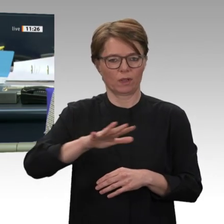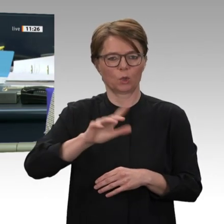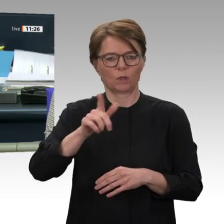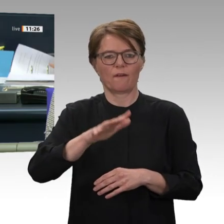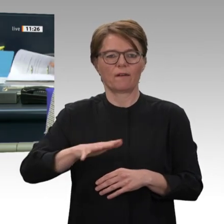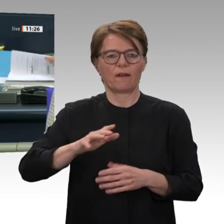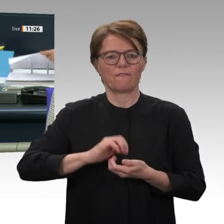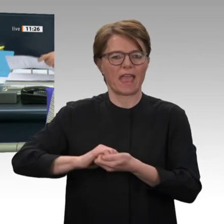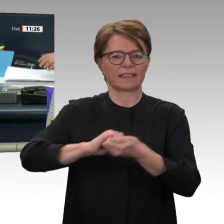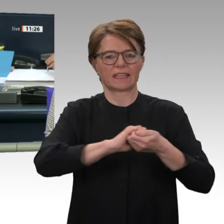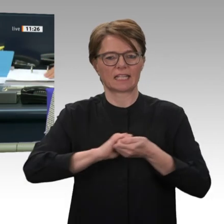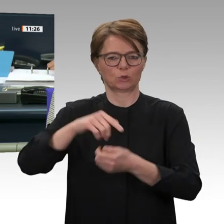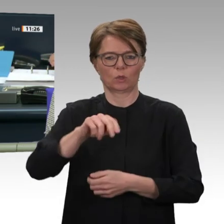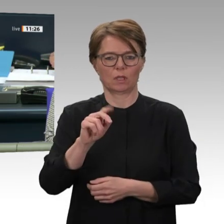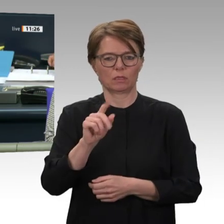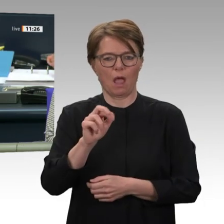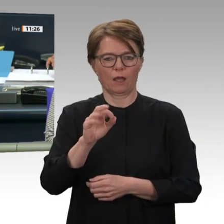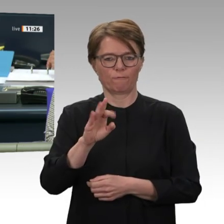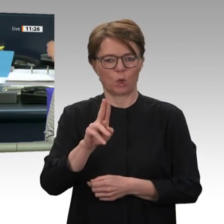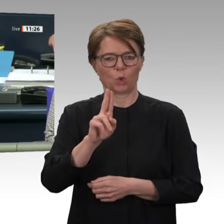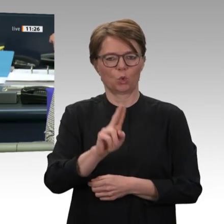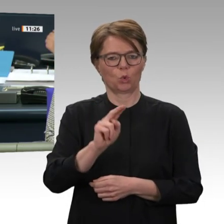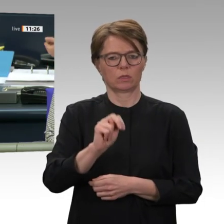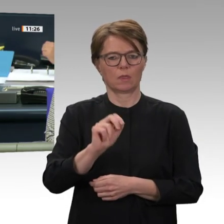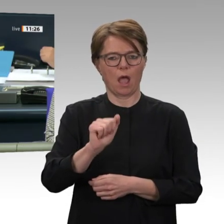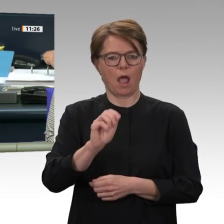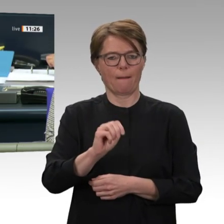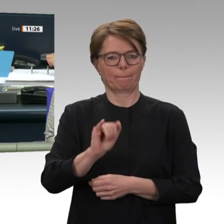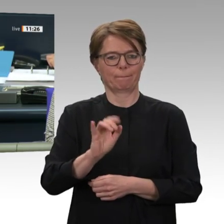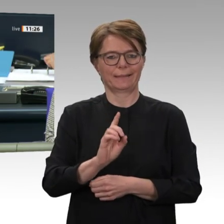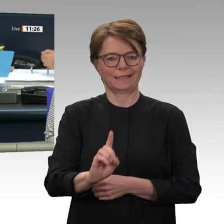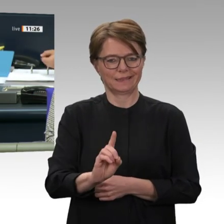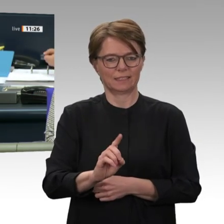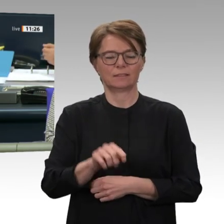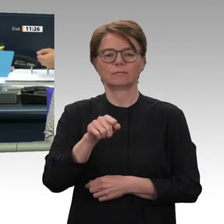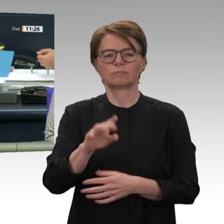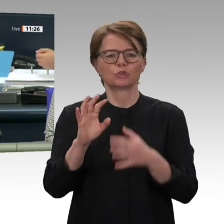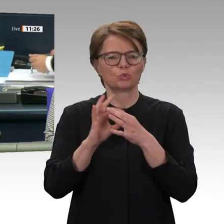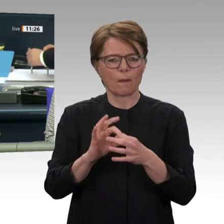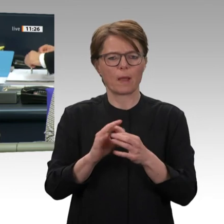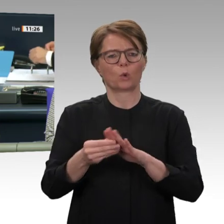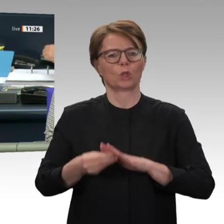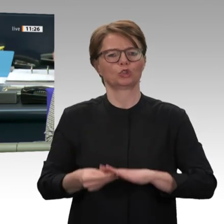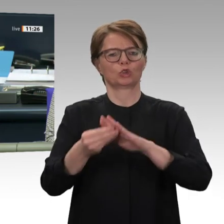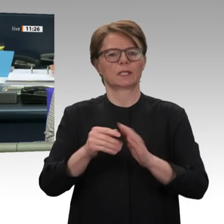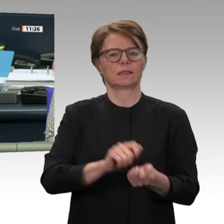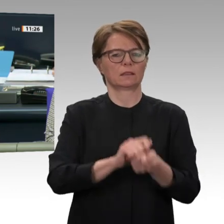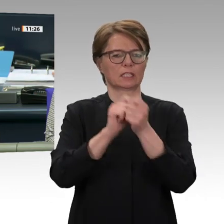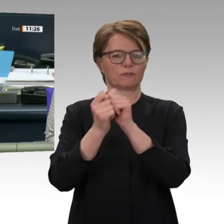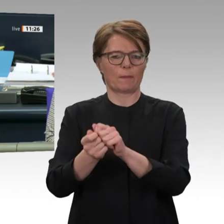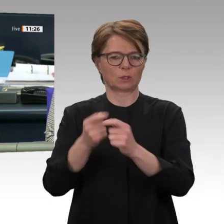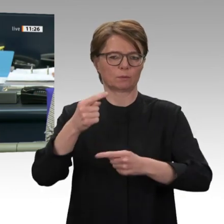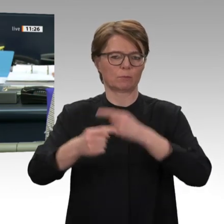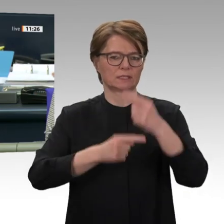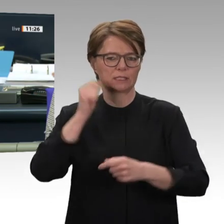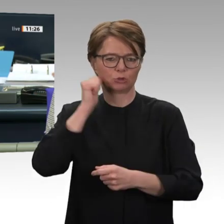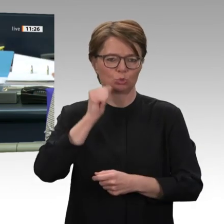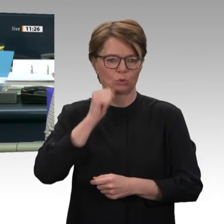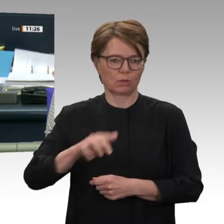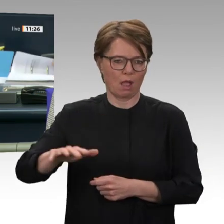im Sudan. Für die Aussprache sind 60 Minuten beschlossen worden. Ich bitte die Kolleginnen